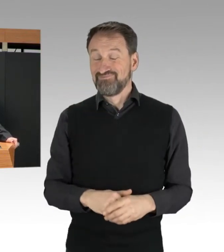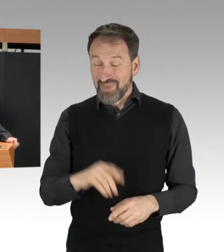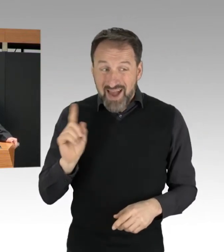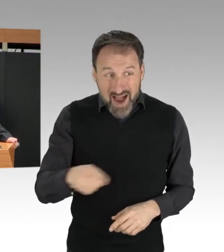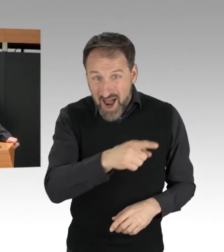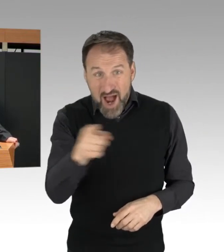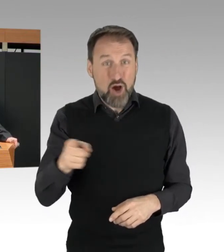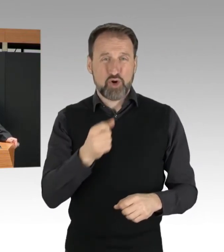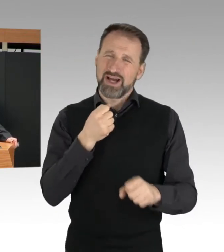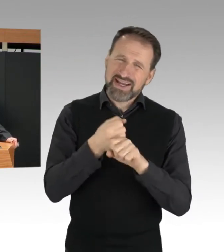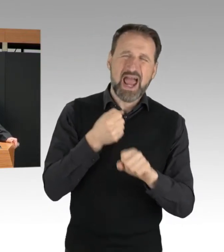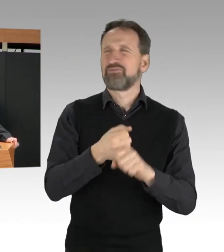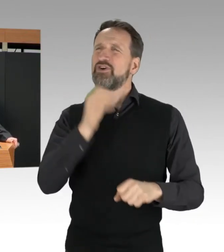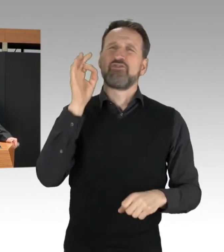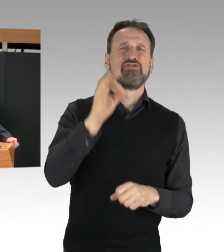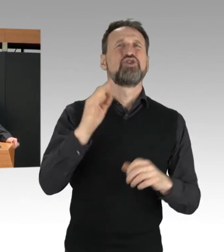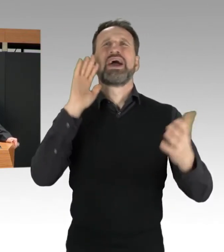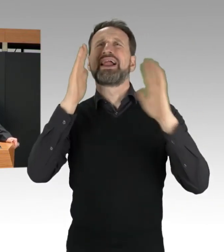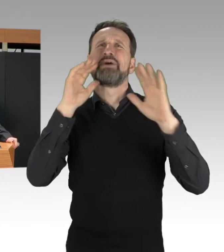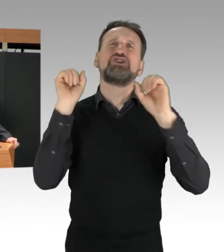müssen sich an Recht und Gesetz halten.